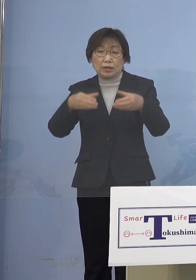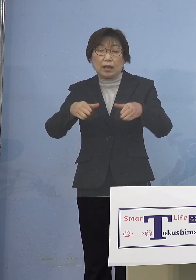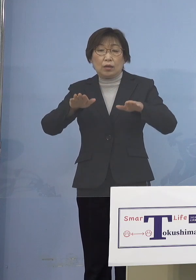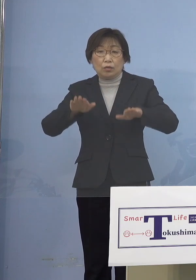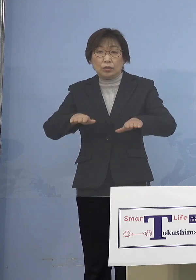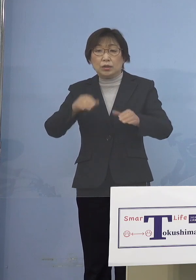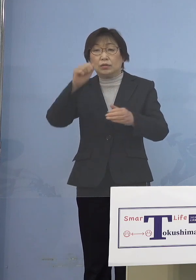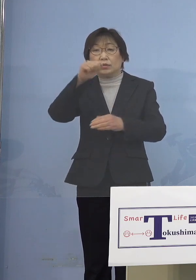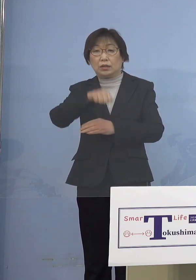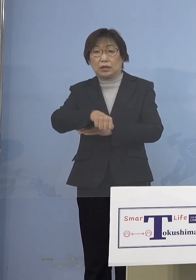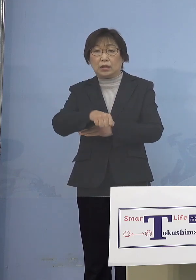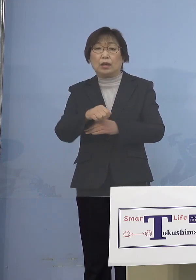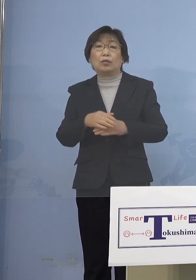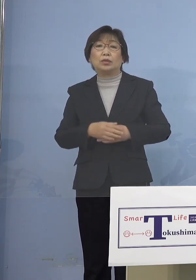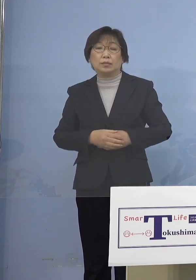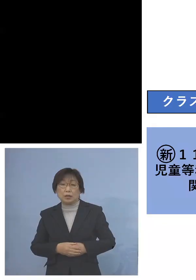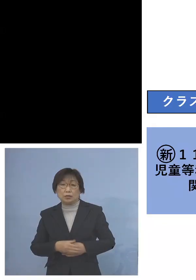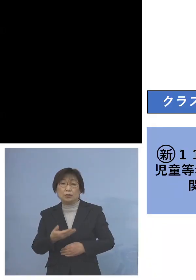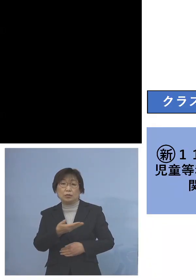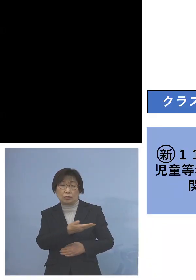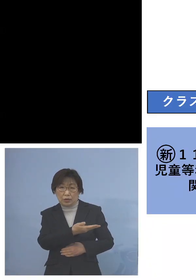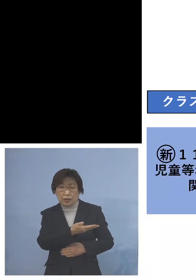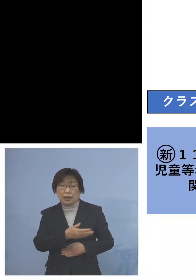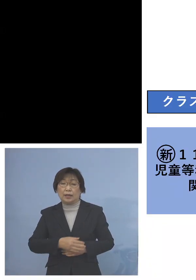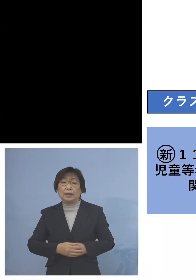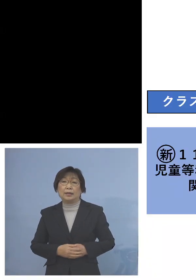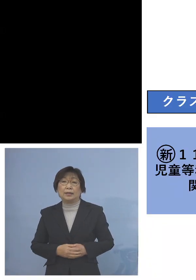ということでこちら